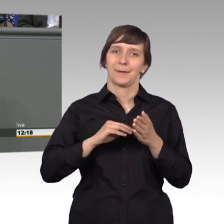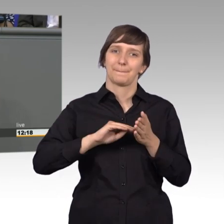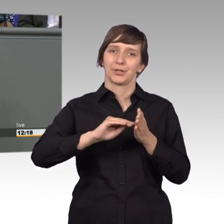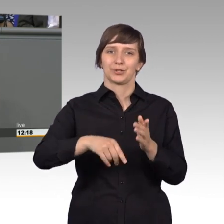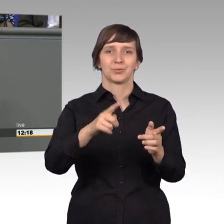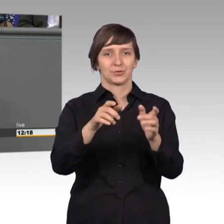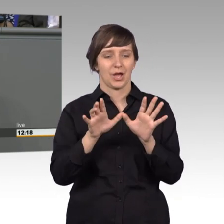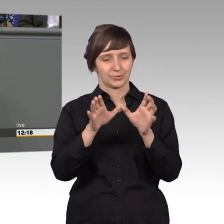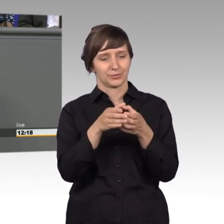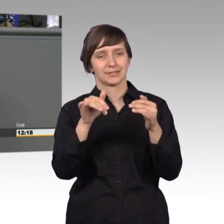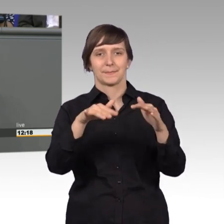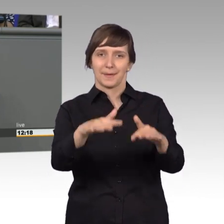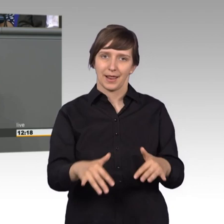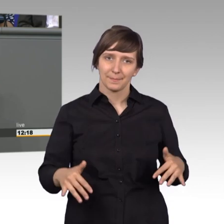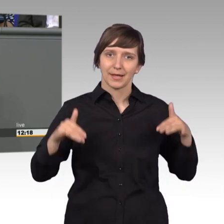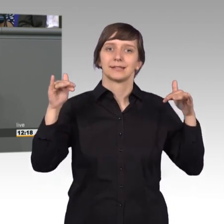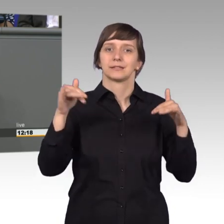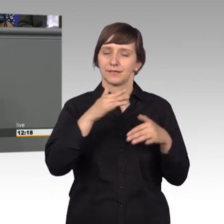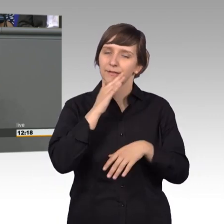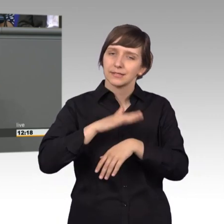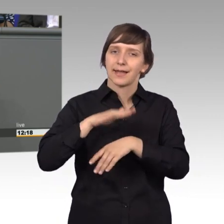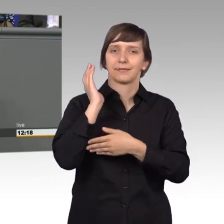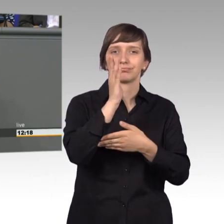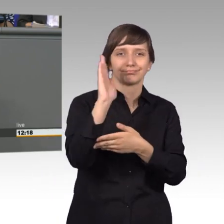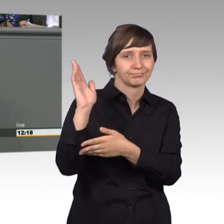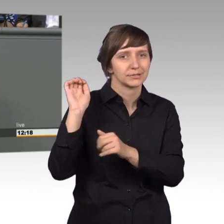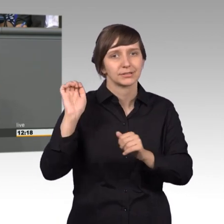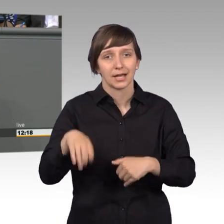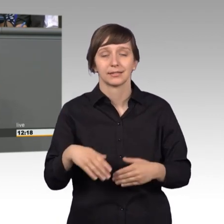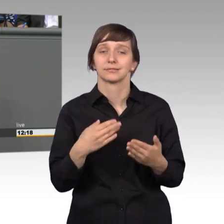Parlament so ausführlich zu Wort kommt, denn der Petitionsausschuss ist das